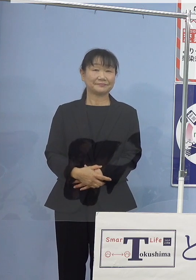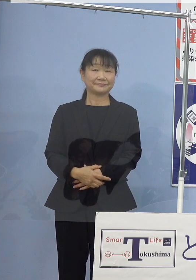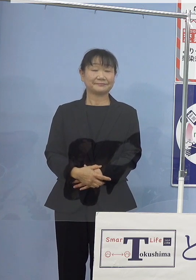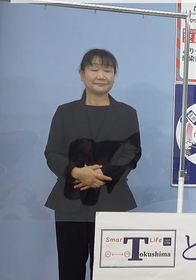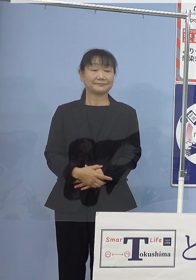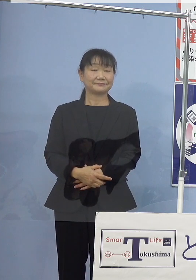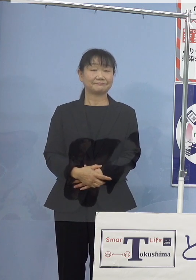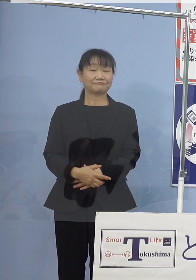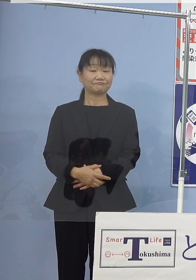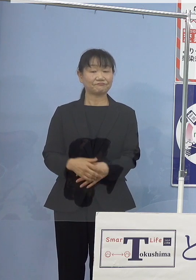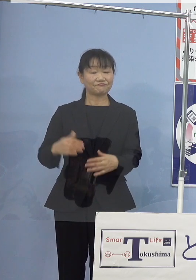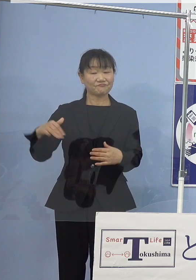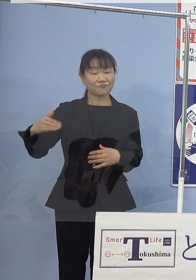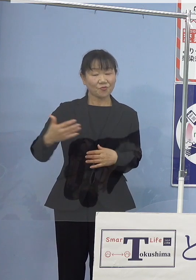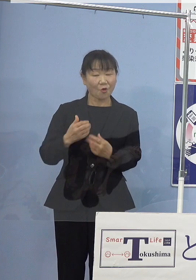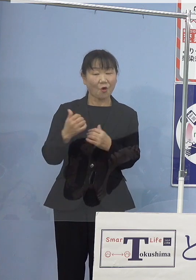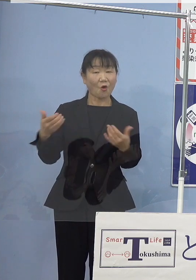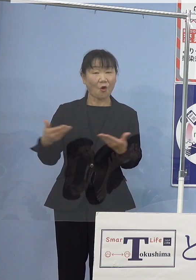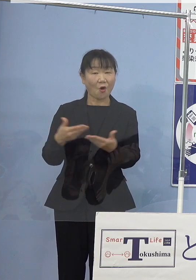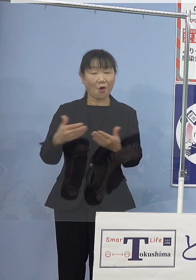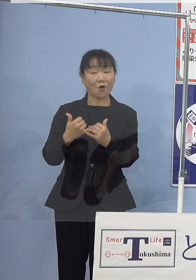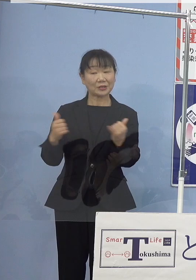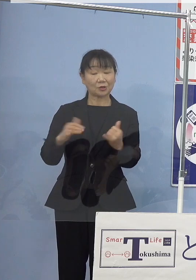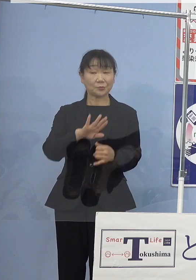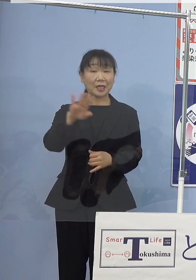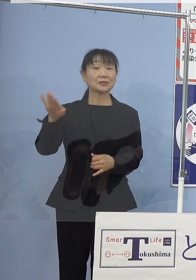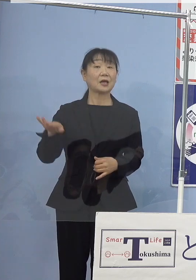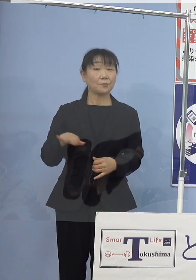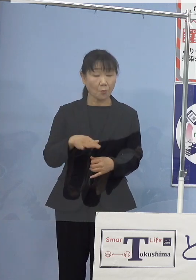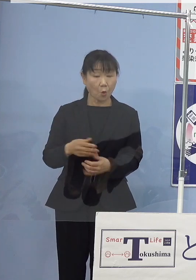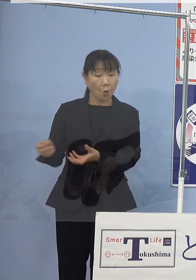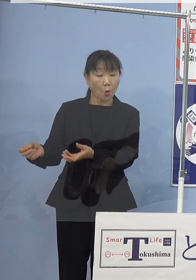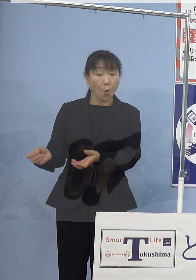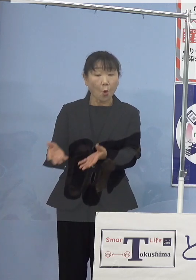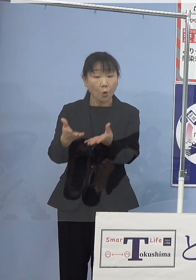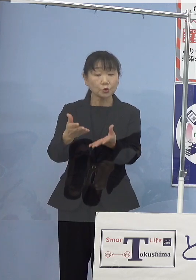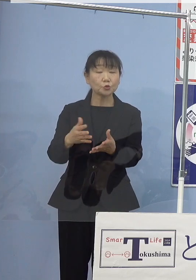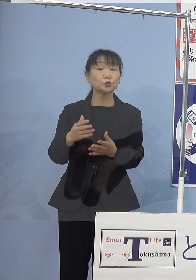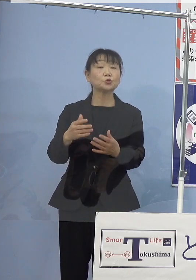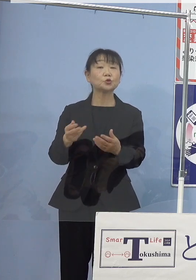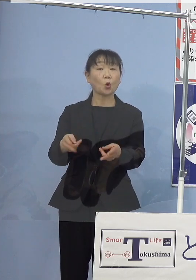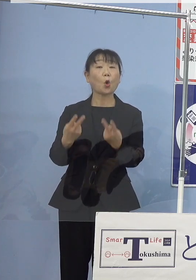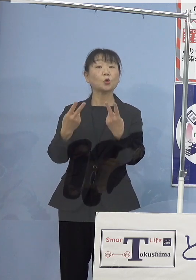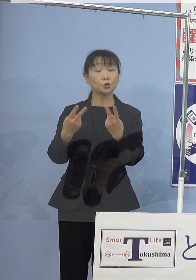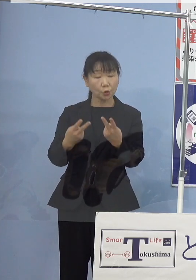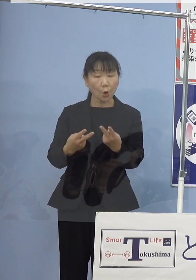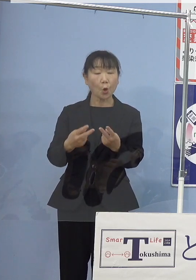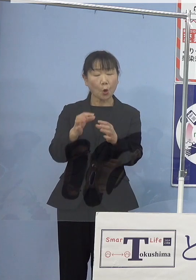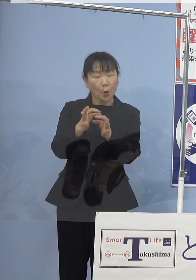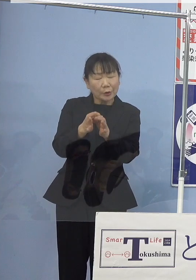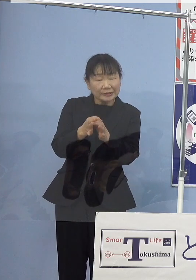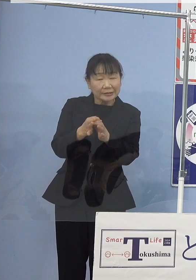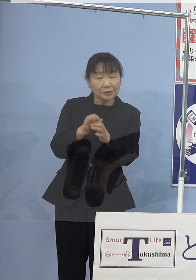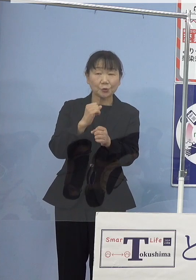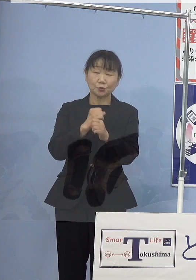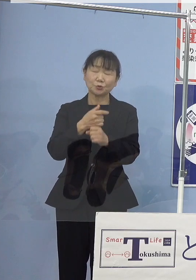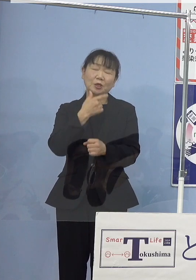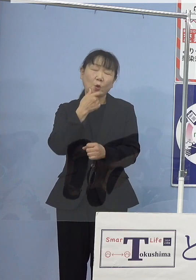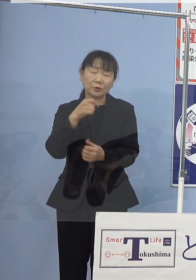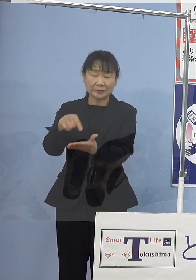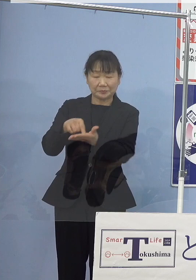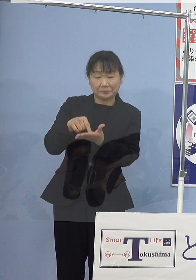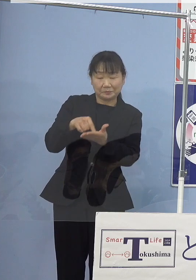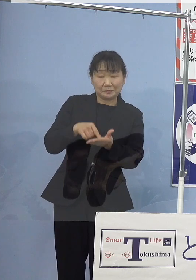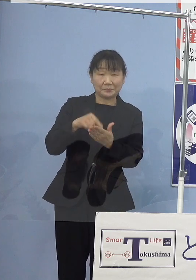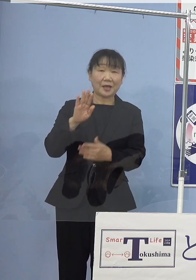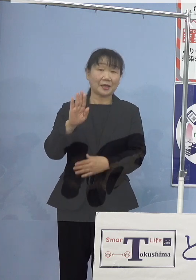漁業者の皆様方からも放流用の種苗を作ってほしい こうした声が寄せられております